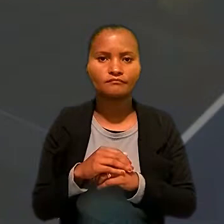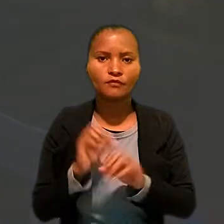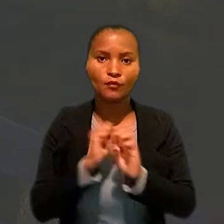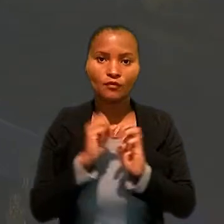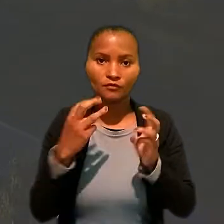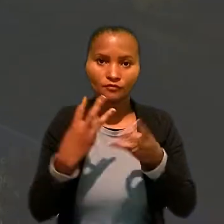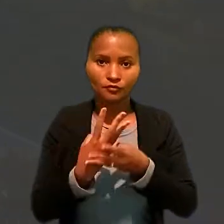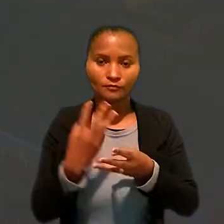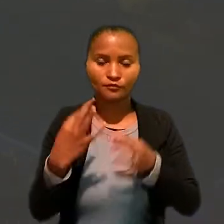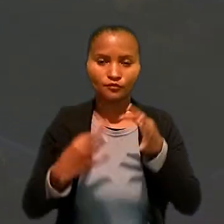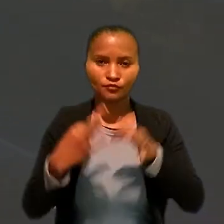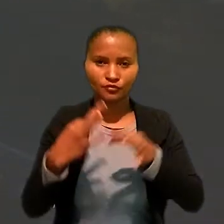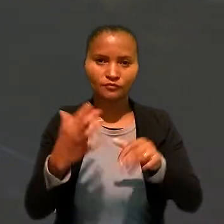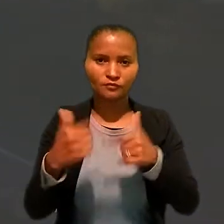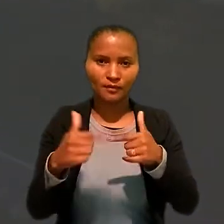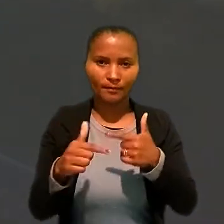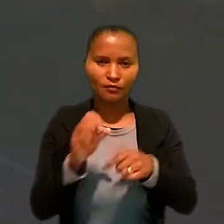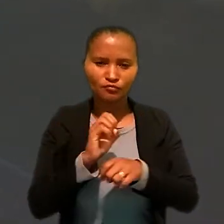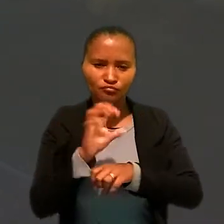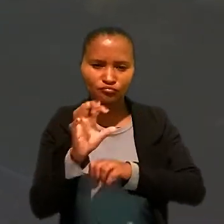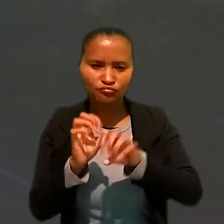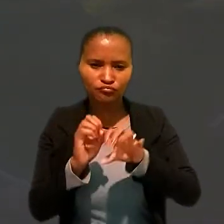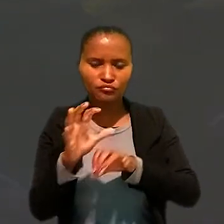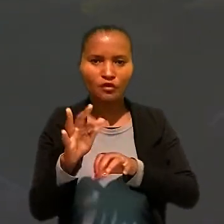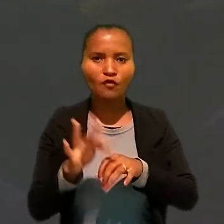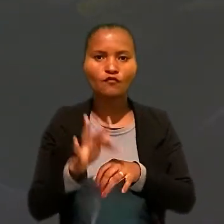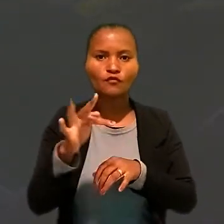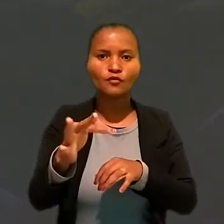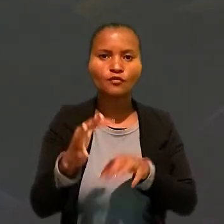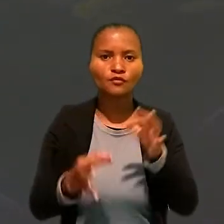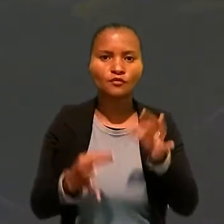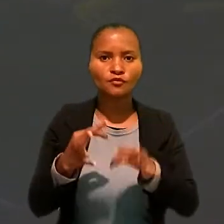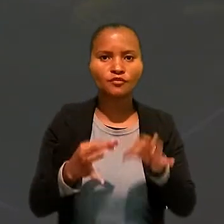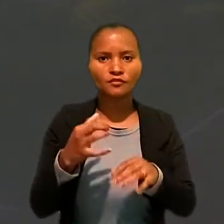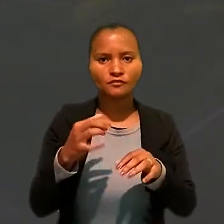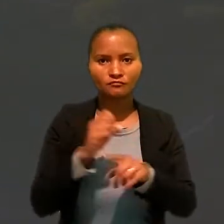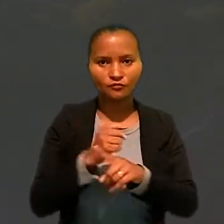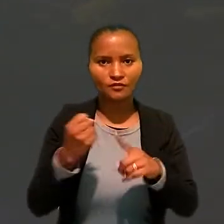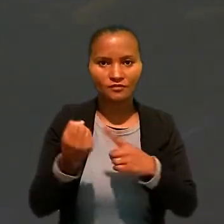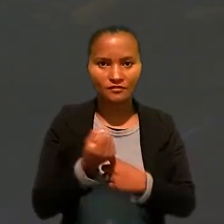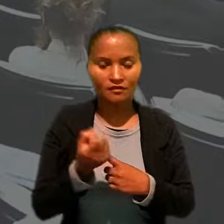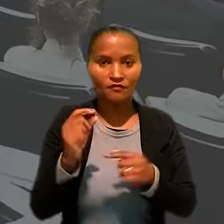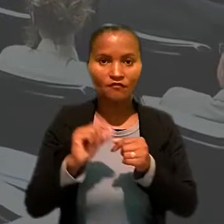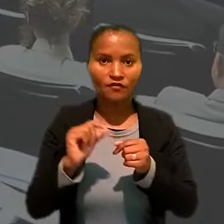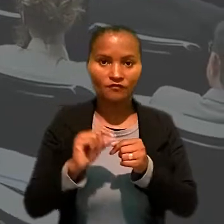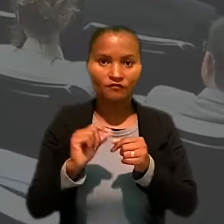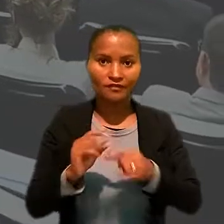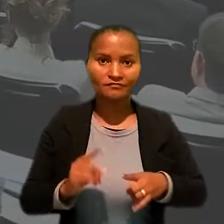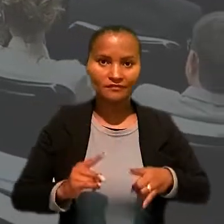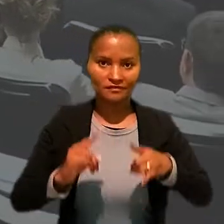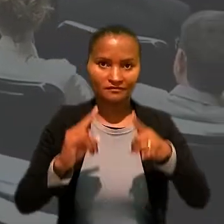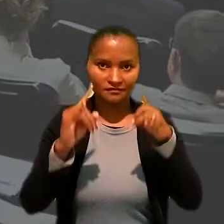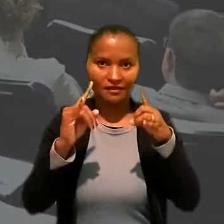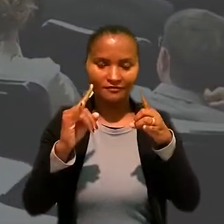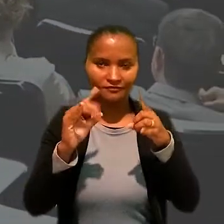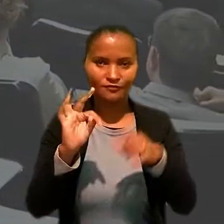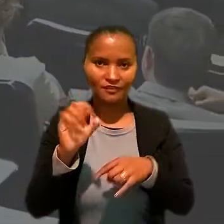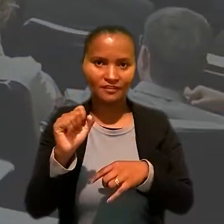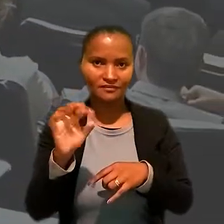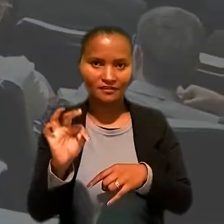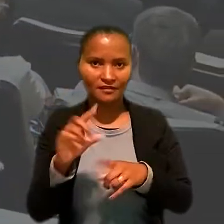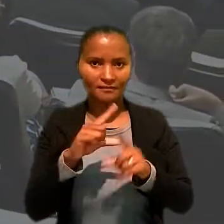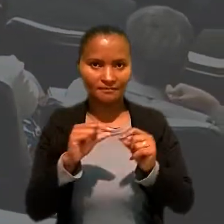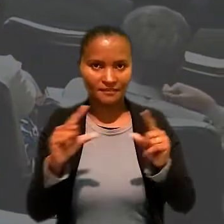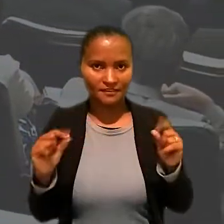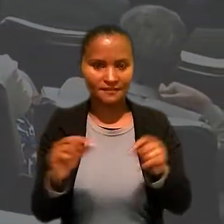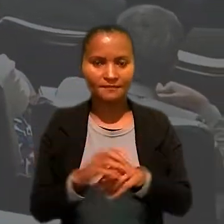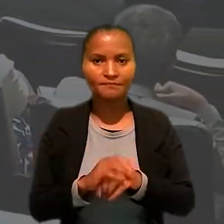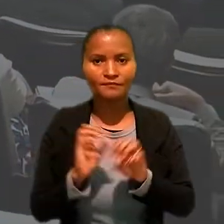O workshop "Justiça do Trabalho: lançando luzes sobre o futuro da justiça social" foi realizado na sede do Tribunal Superior do Trabalho, em Brasília.